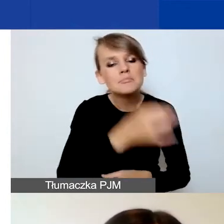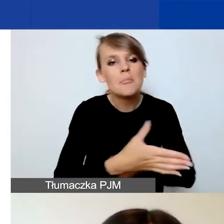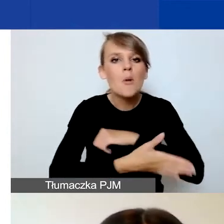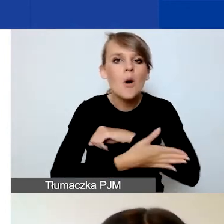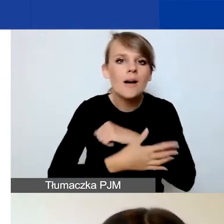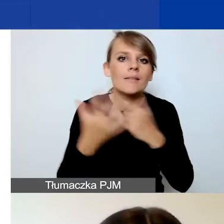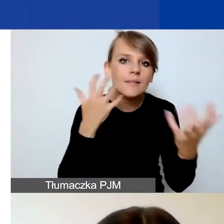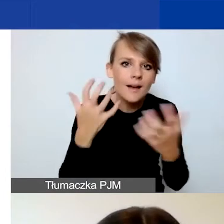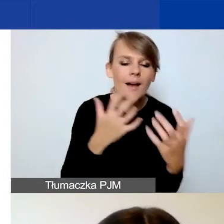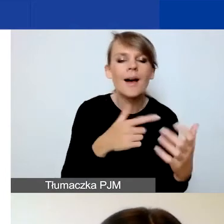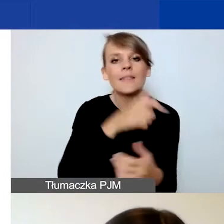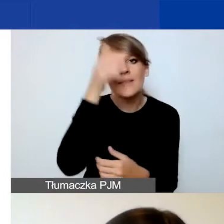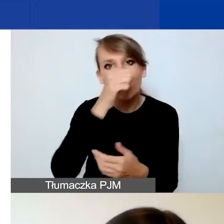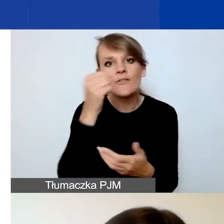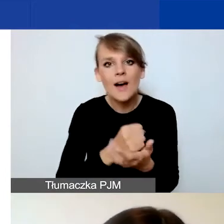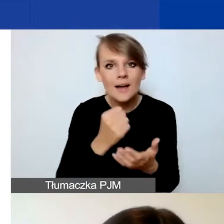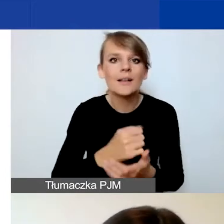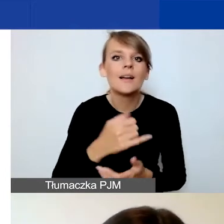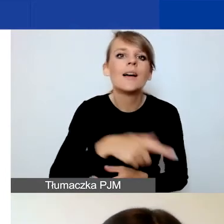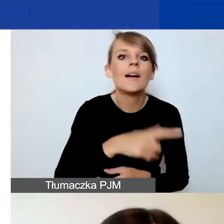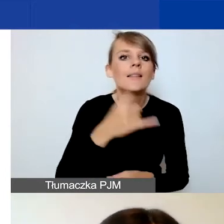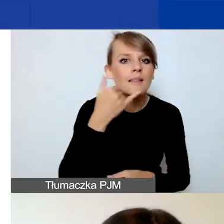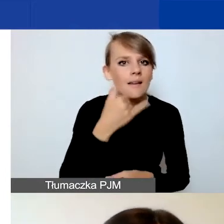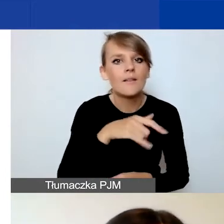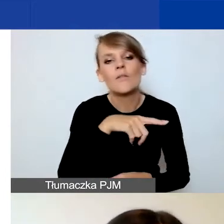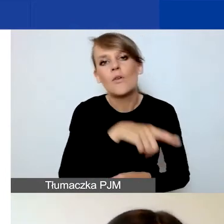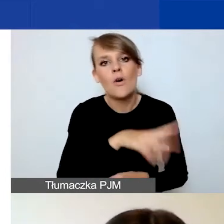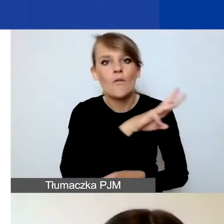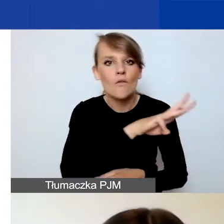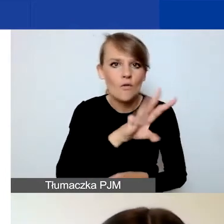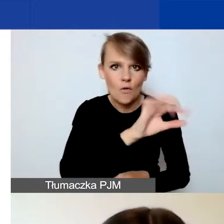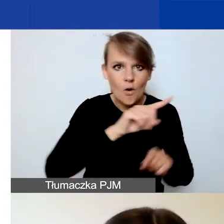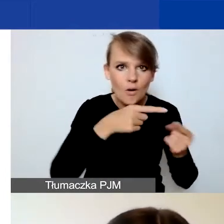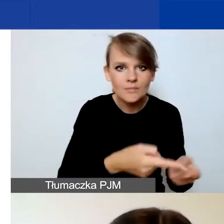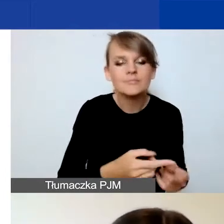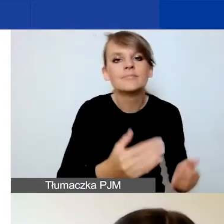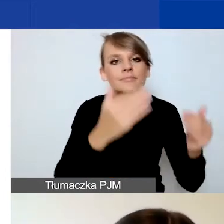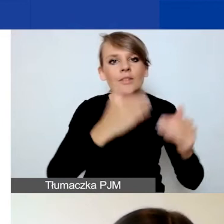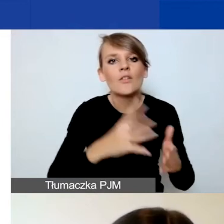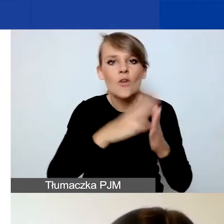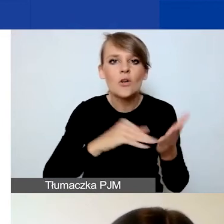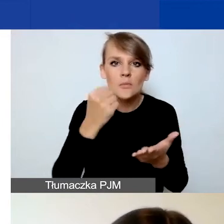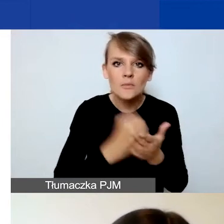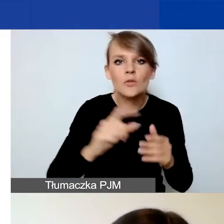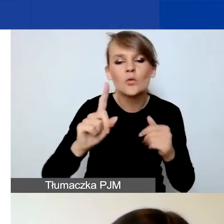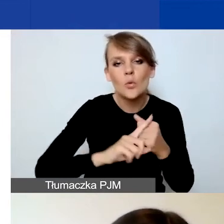jak nazwa, adres, telefon, strona organizacji. Prosimy o wybranie formy prawnej, numeru w rejestrze, powiatu.